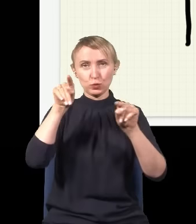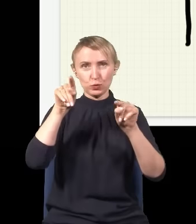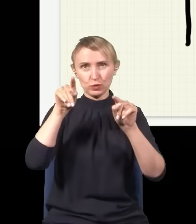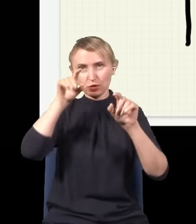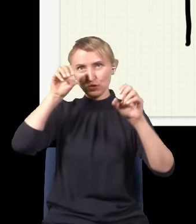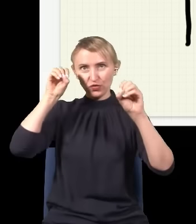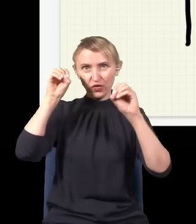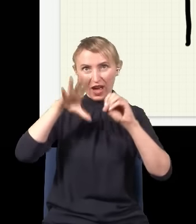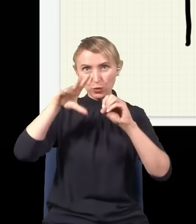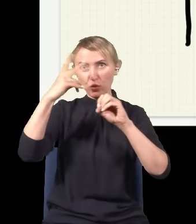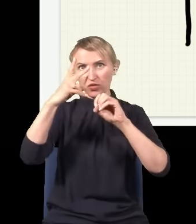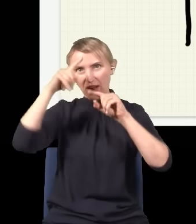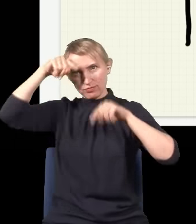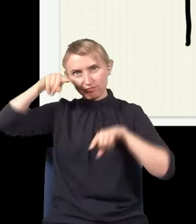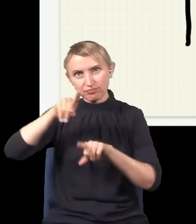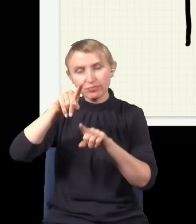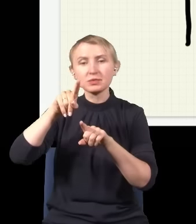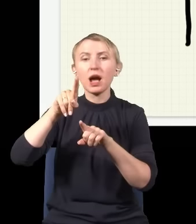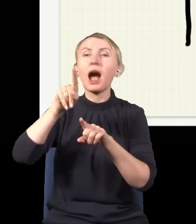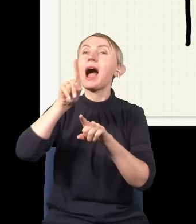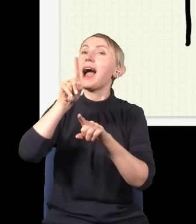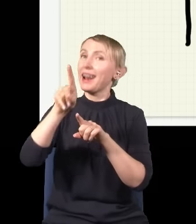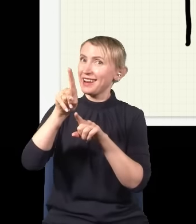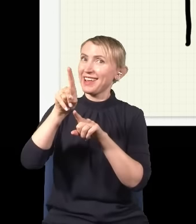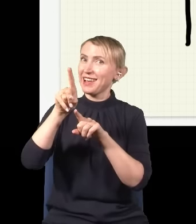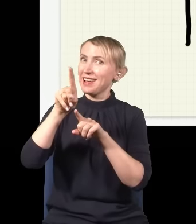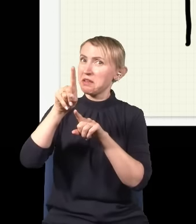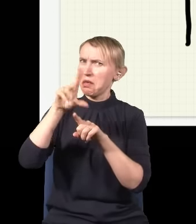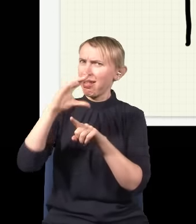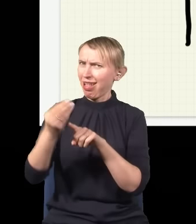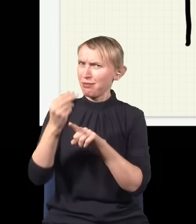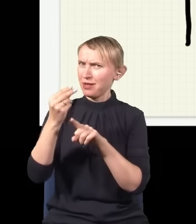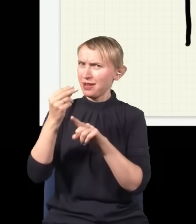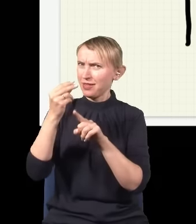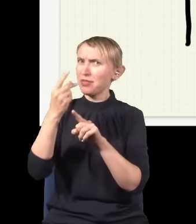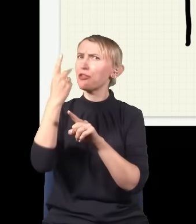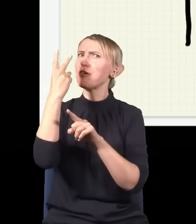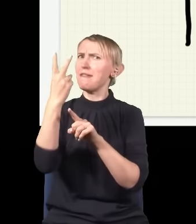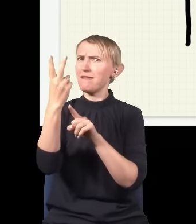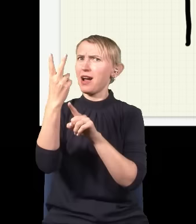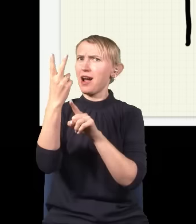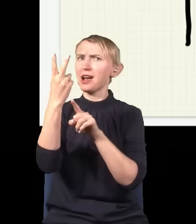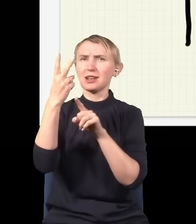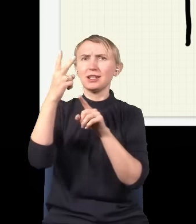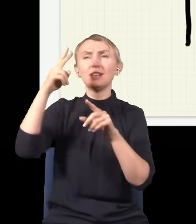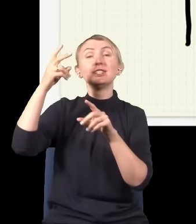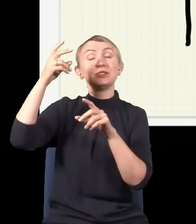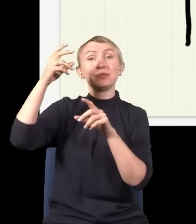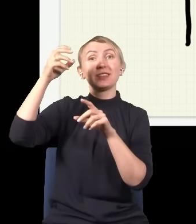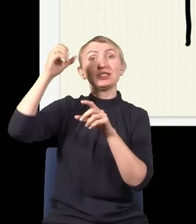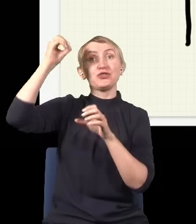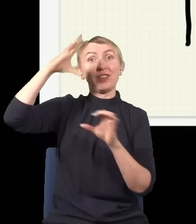światło dwiema drogami, ale jakimś dziwnym trafem nałożenie się dwóch źródeł, dwóch wiązek światła powoduje,